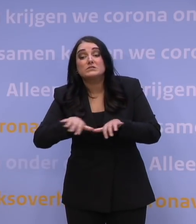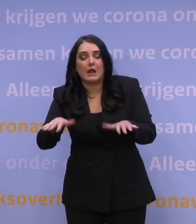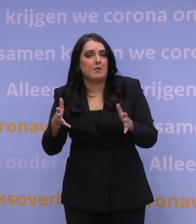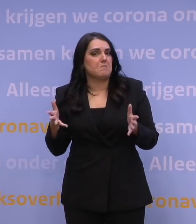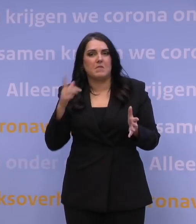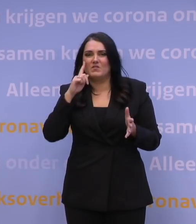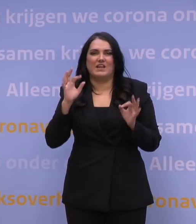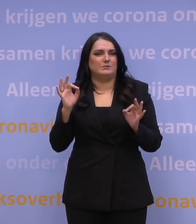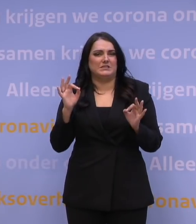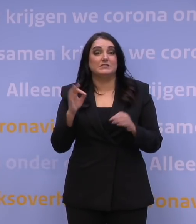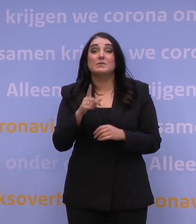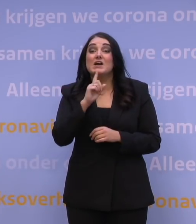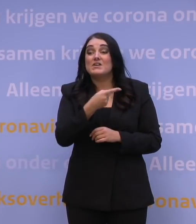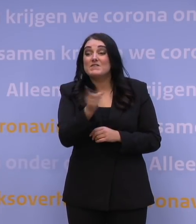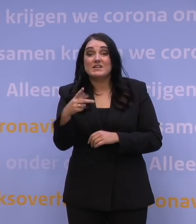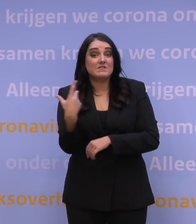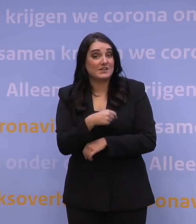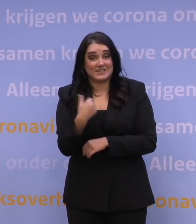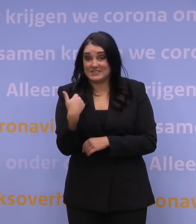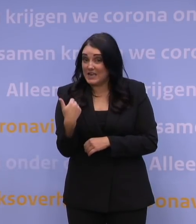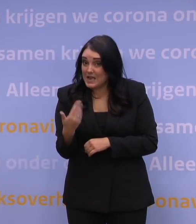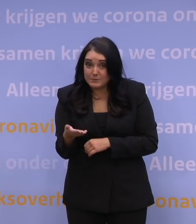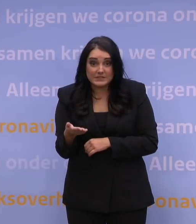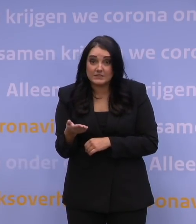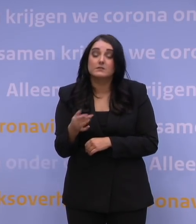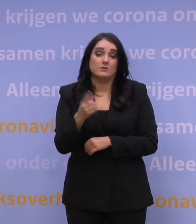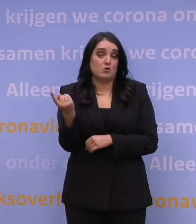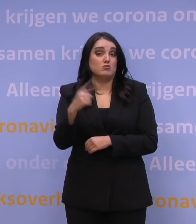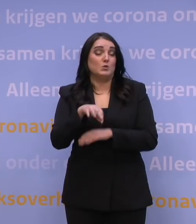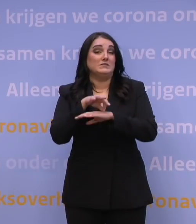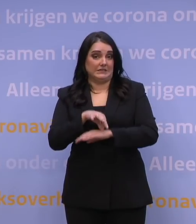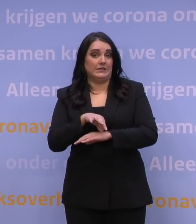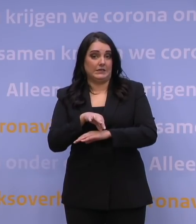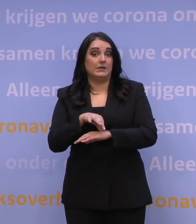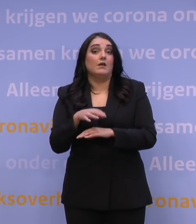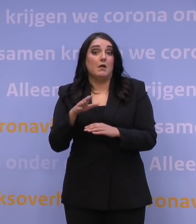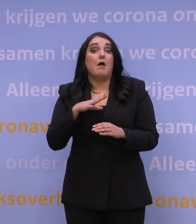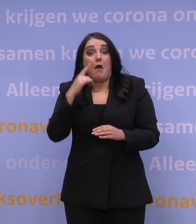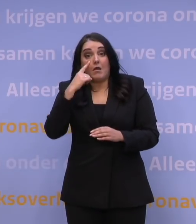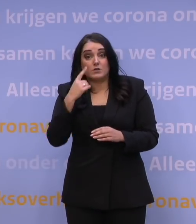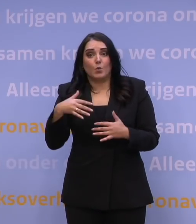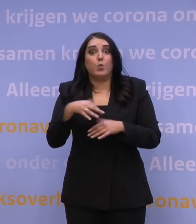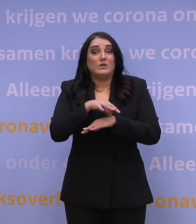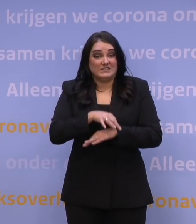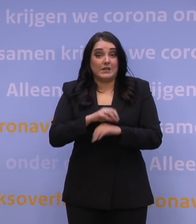maar dat iedereen die niet gevaccineerd was, ziek zou gaan worden en mogelijkerwijs zo ziek dat er zelfs ziekenhuisopname aan te pas zou komen,